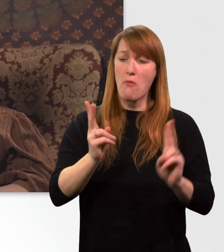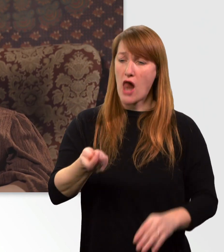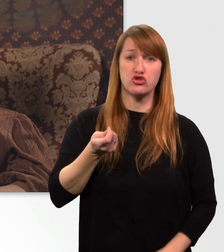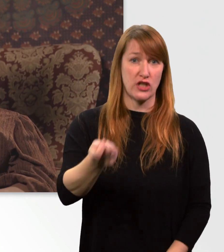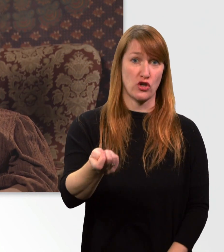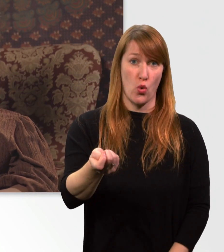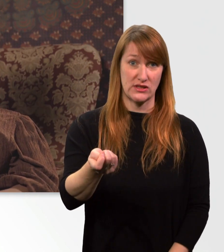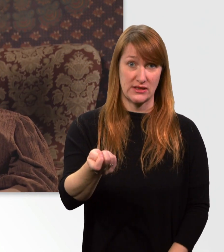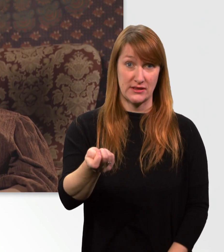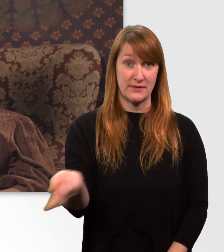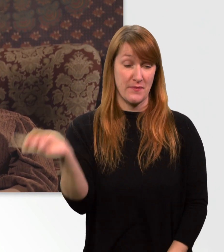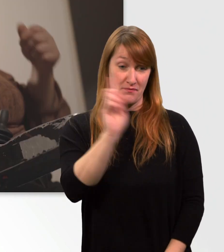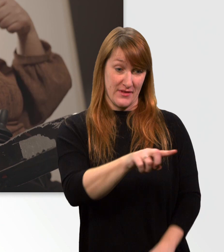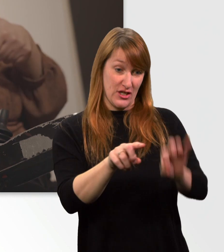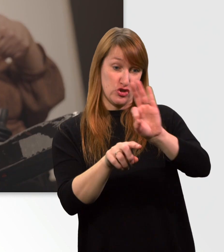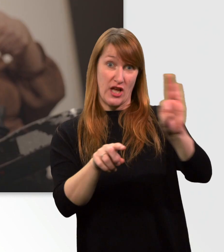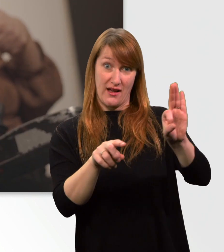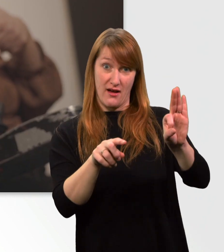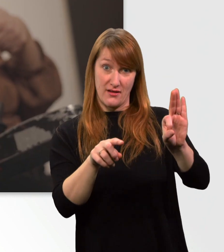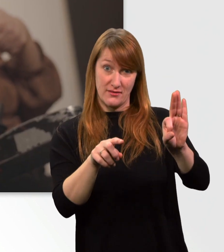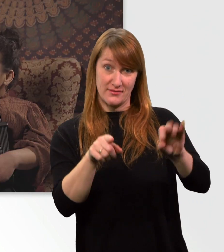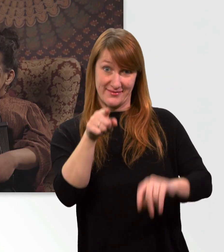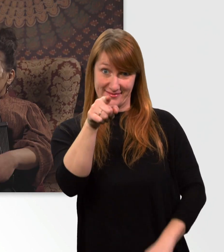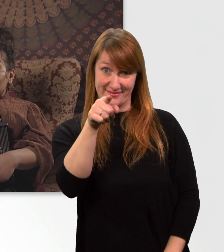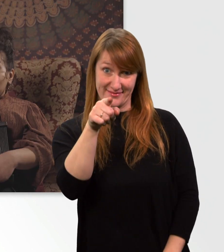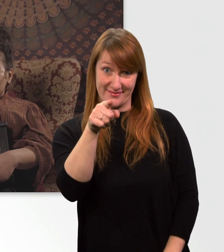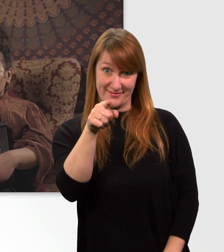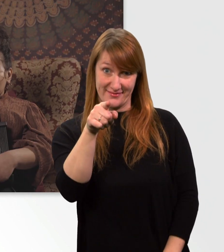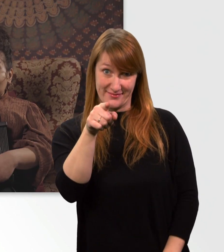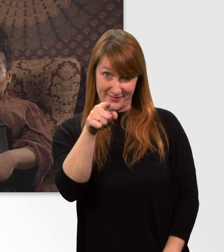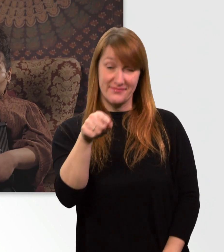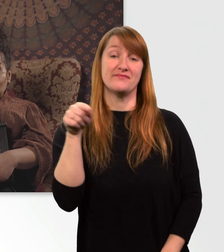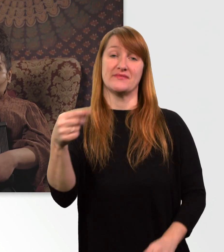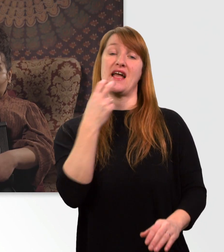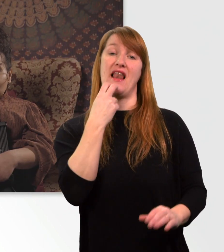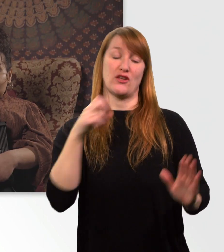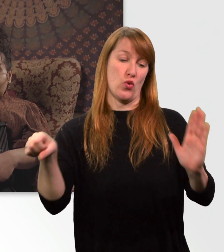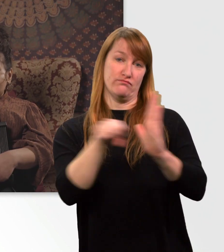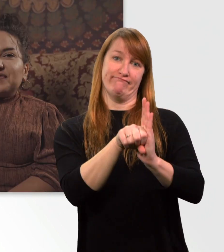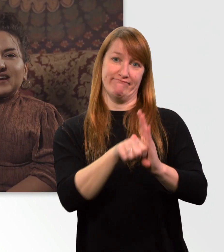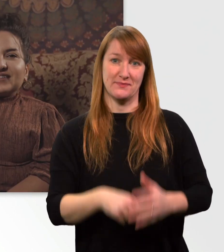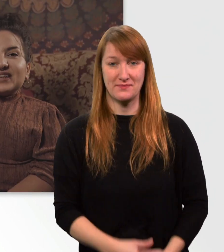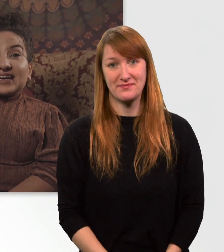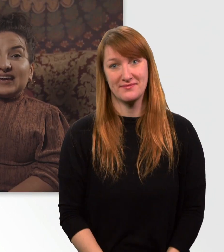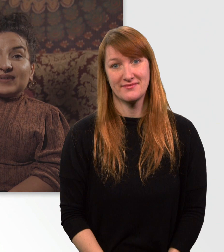Und mit diesem Stecker kann ich meinen Elektrorollstuhl anschließen. Fakt Nr. 3.